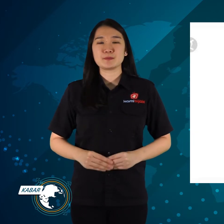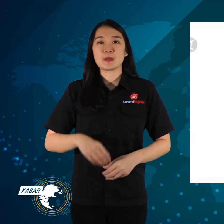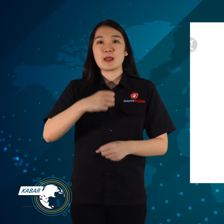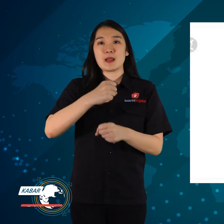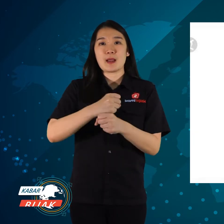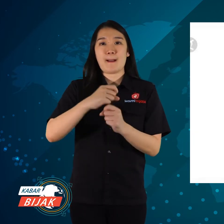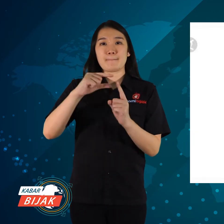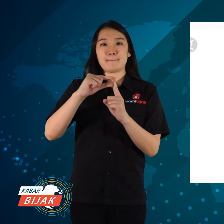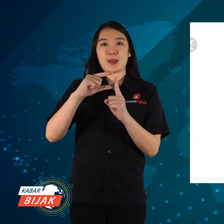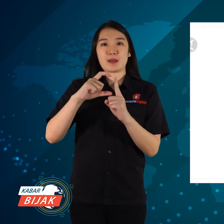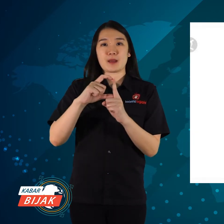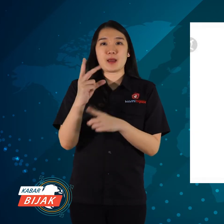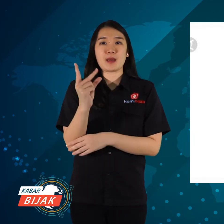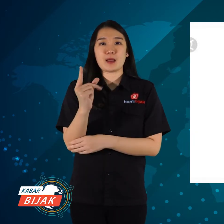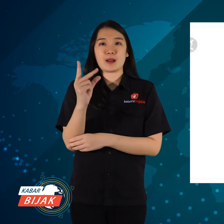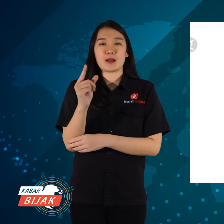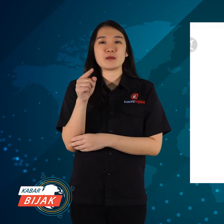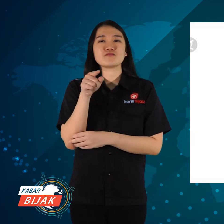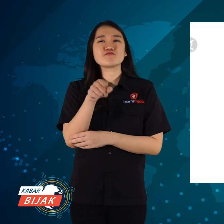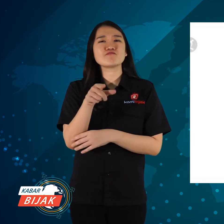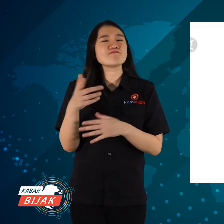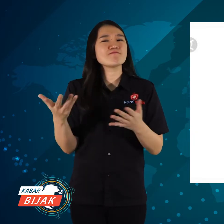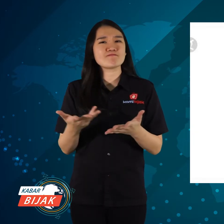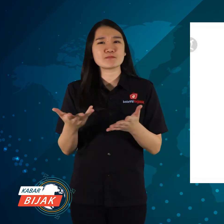GPDRR itu apa?